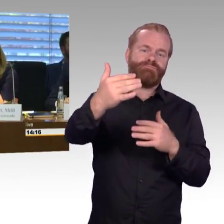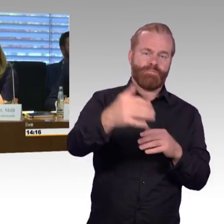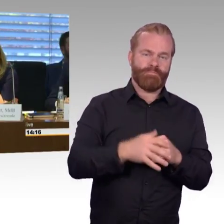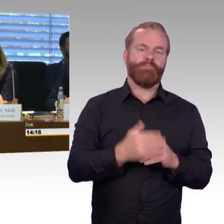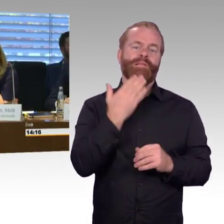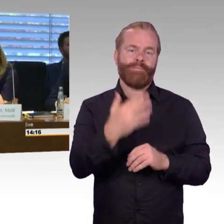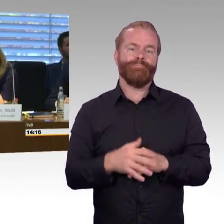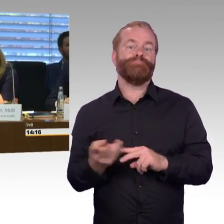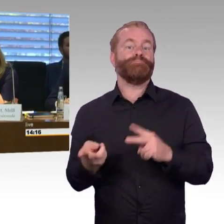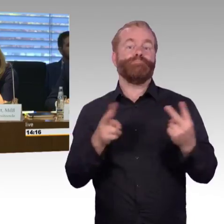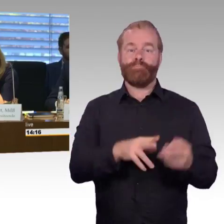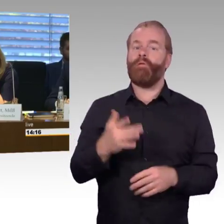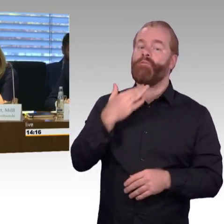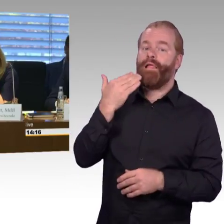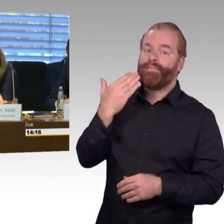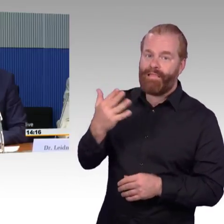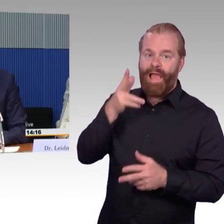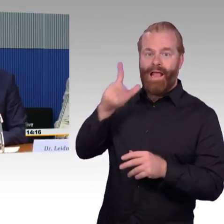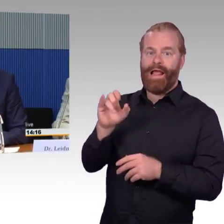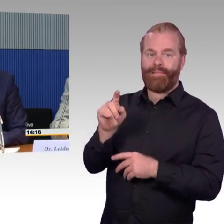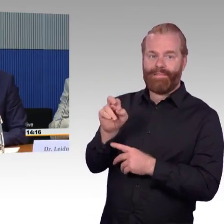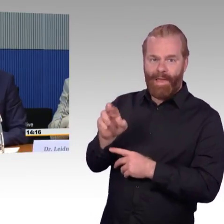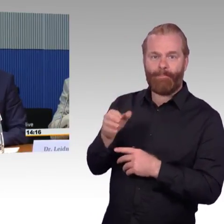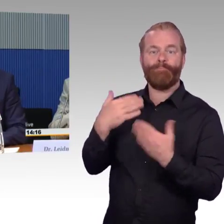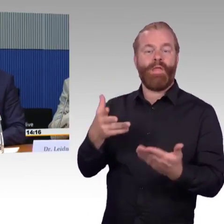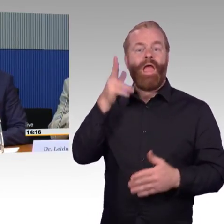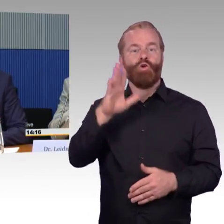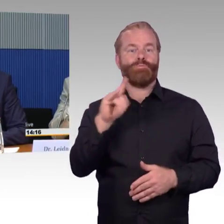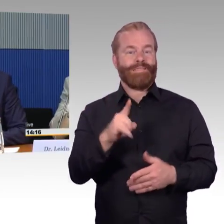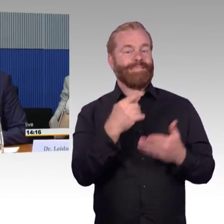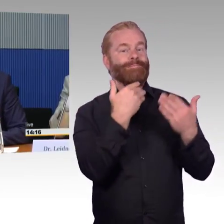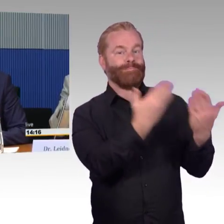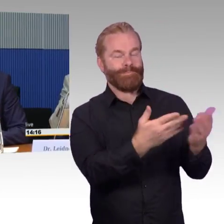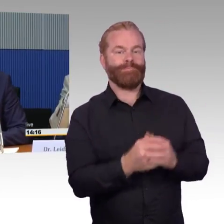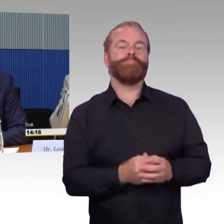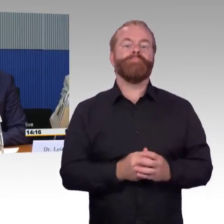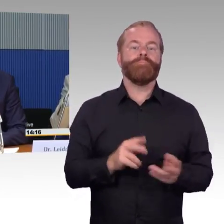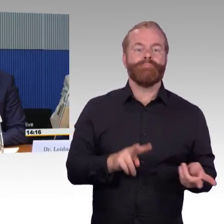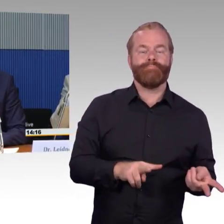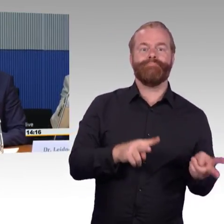(Rednerwechsel) Ich bedanke mich ganz herzlich für die Einladung, sehr geehrte Damen und Herren, mein Name ist Martin Schmitz vom Band Deutscher Verkehrsunternehmen